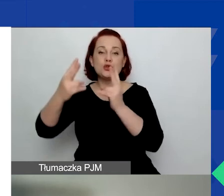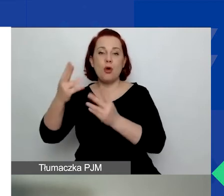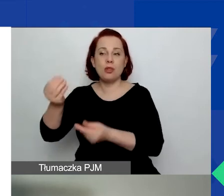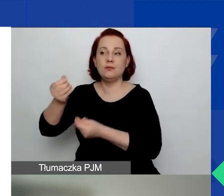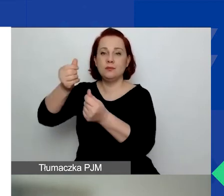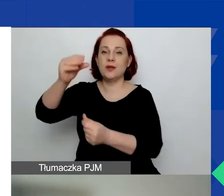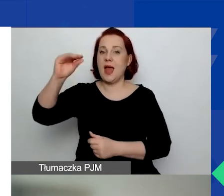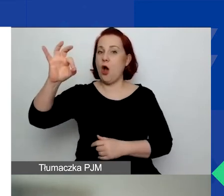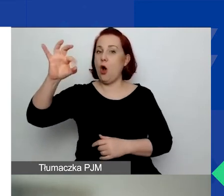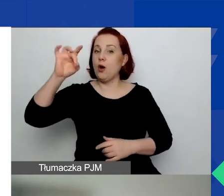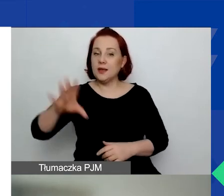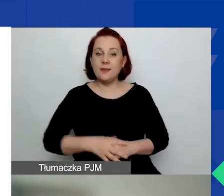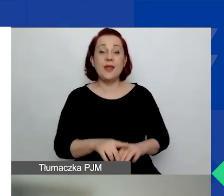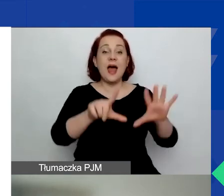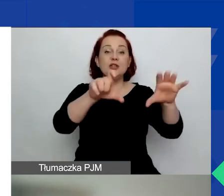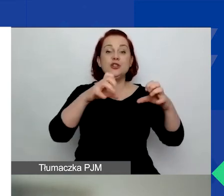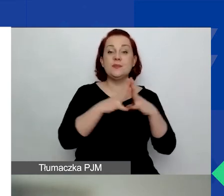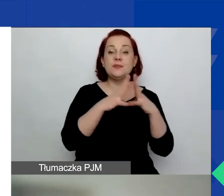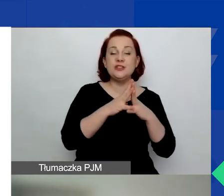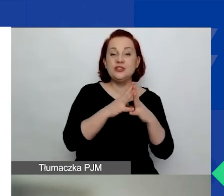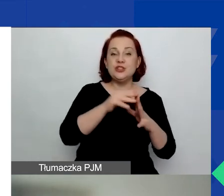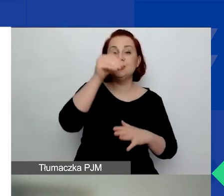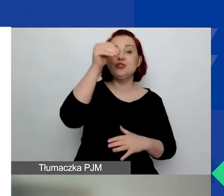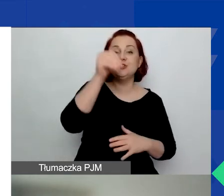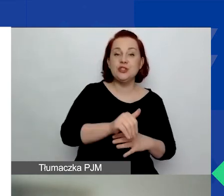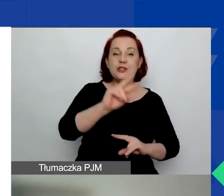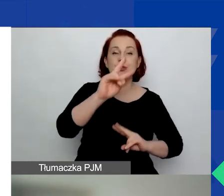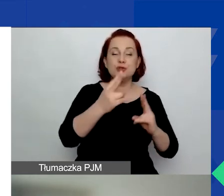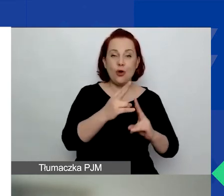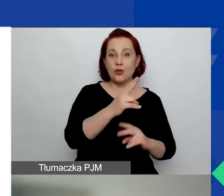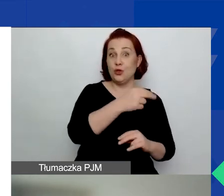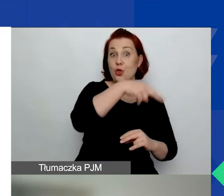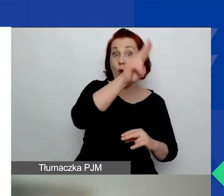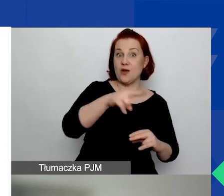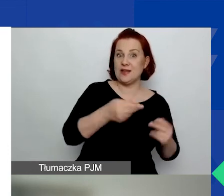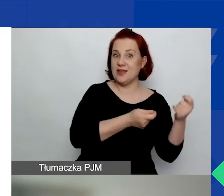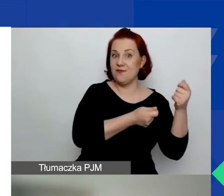a 710 000 z funduszy norweskich, z dodatkowych środków,